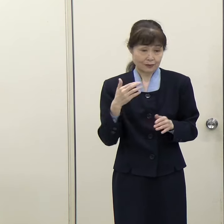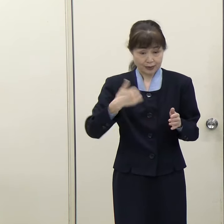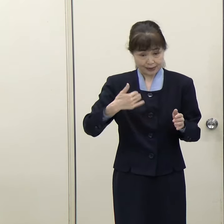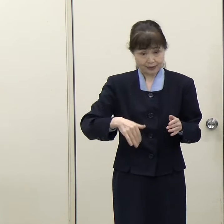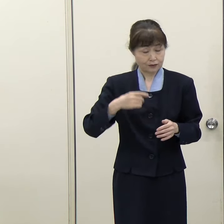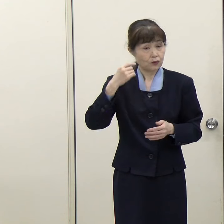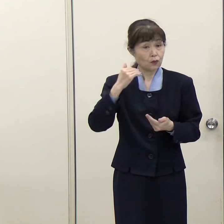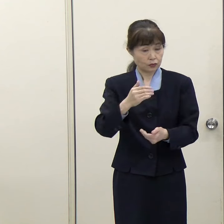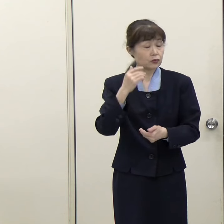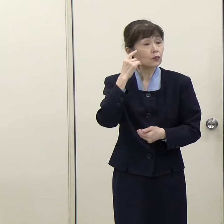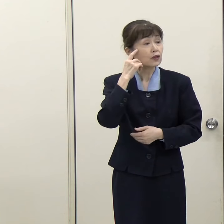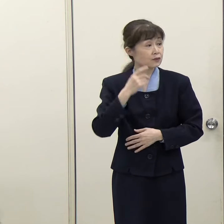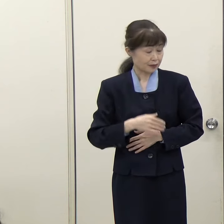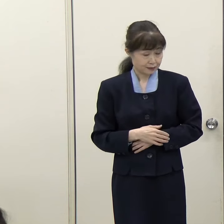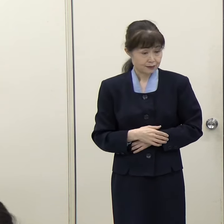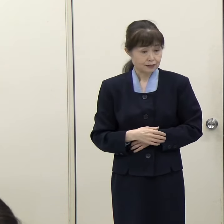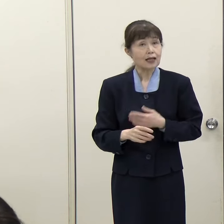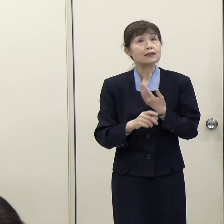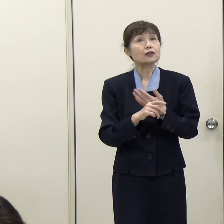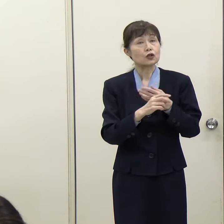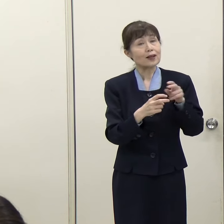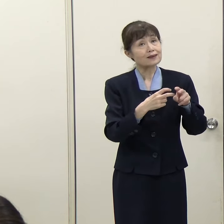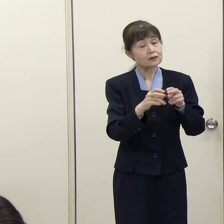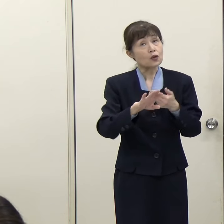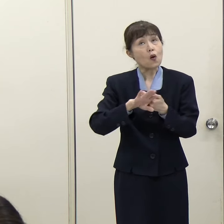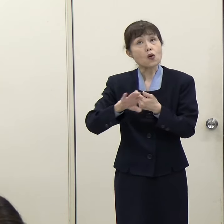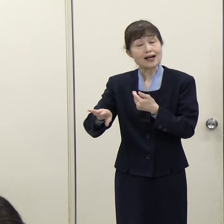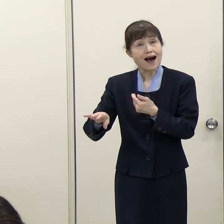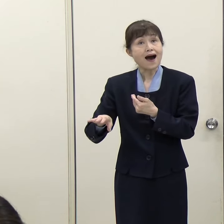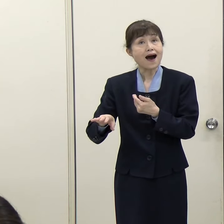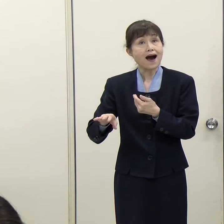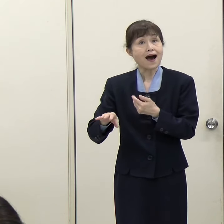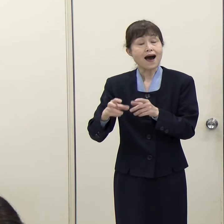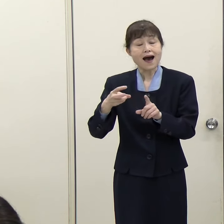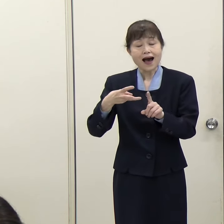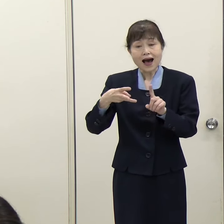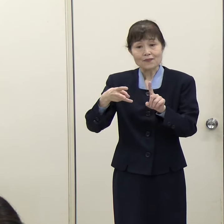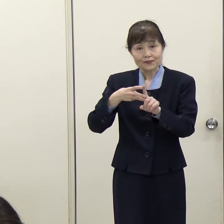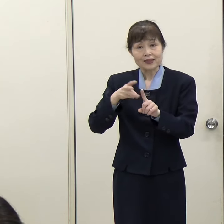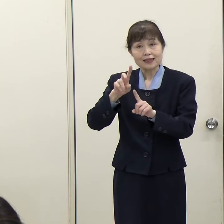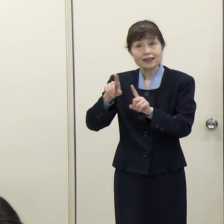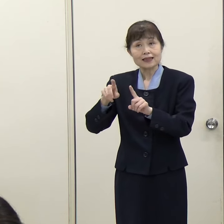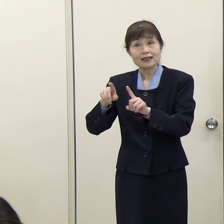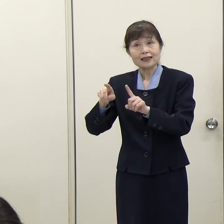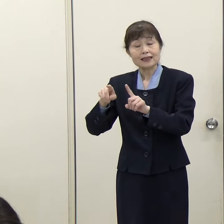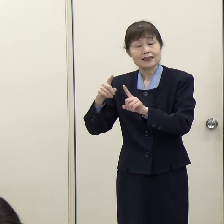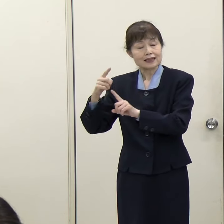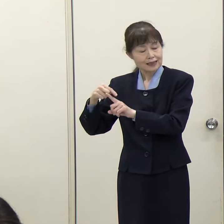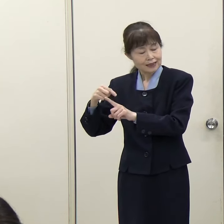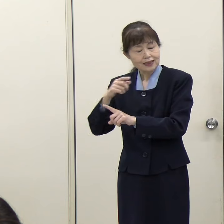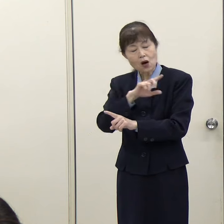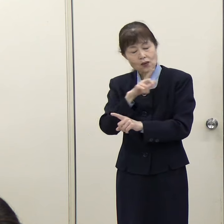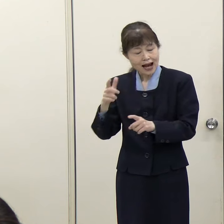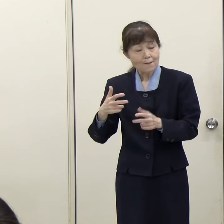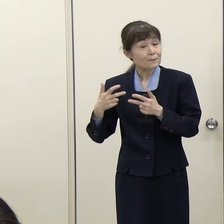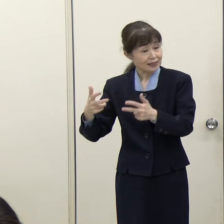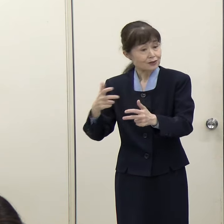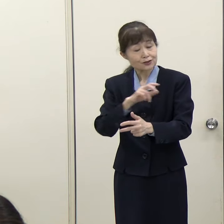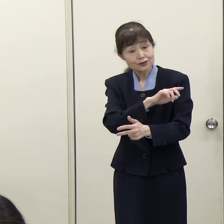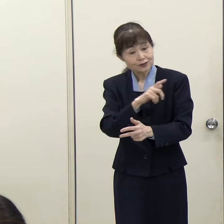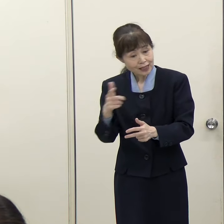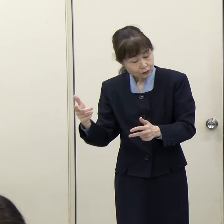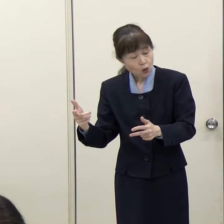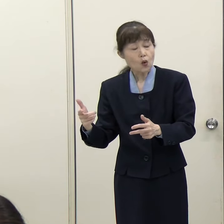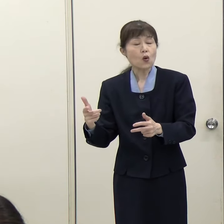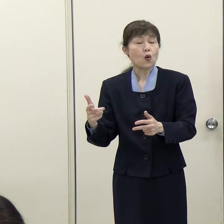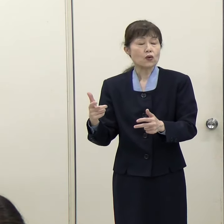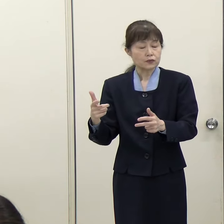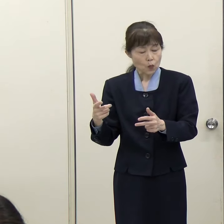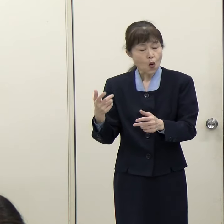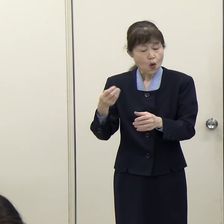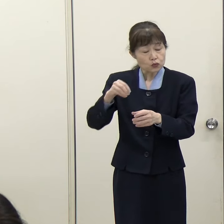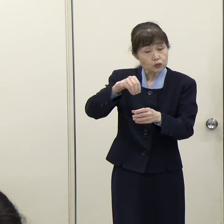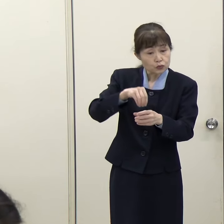（読売新聞）鉄道以外の、例えばＢＲＴなり、そのほかのバスの手段とか、それも含めた地域交通の在り方を考えるということなのでしょうか。